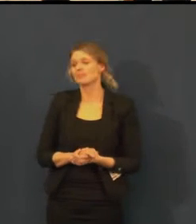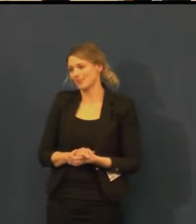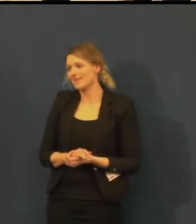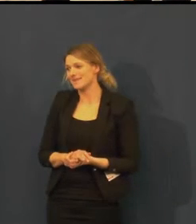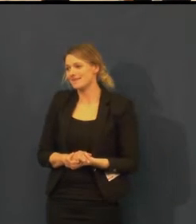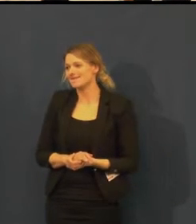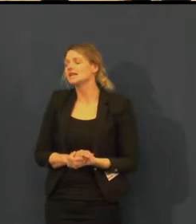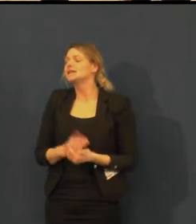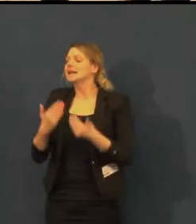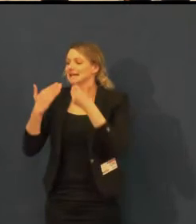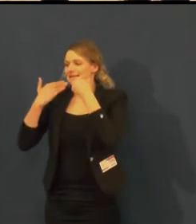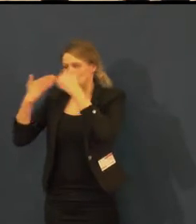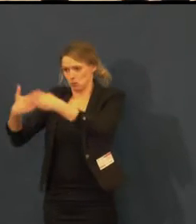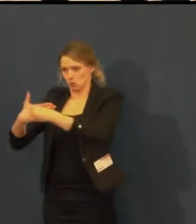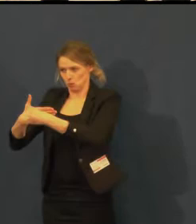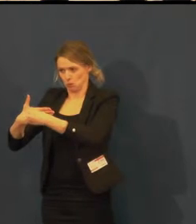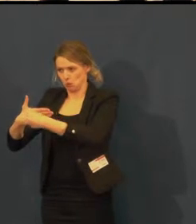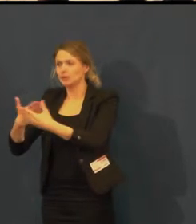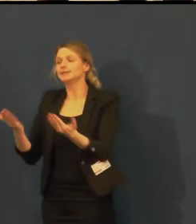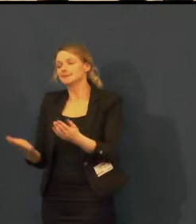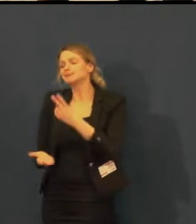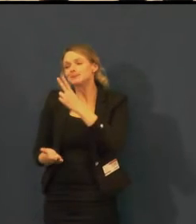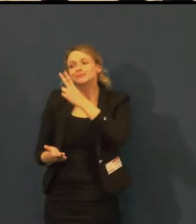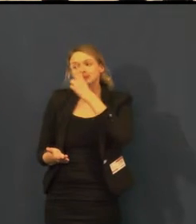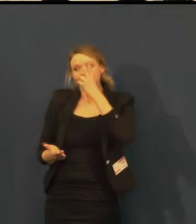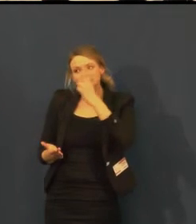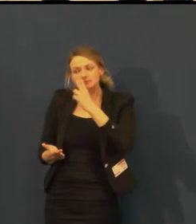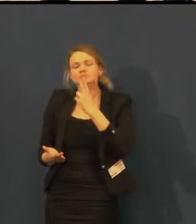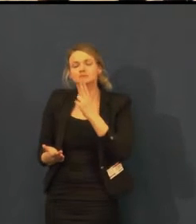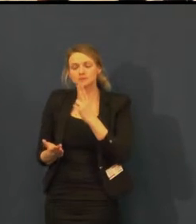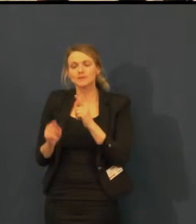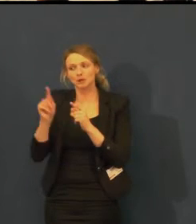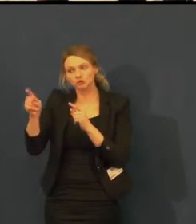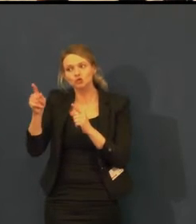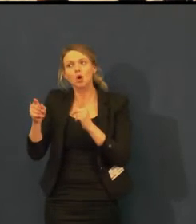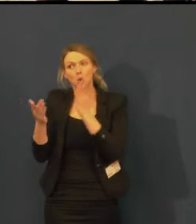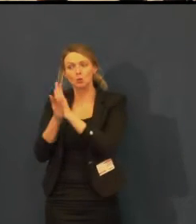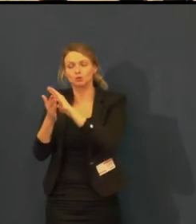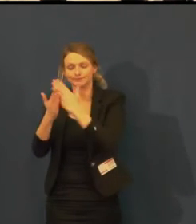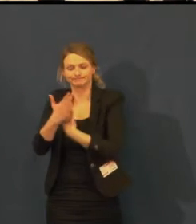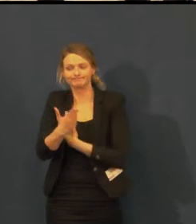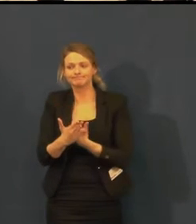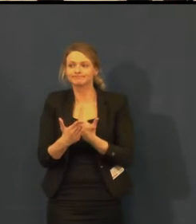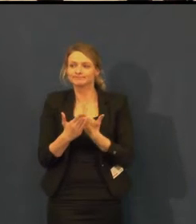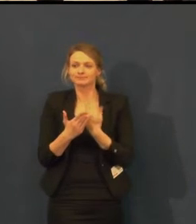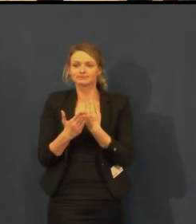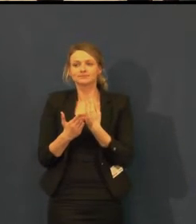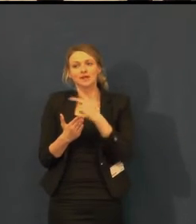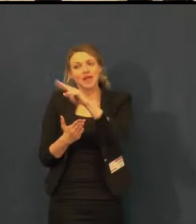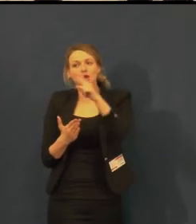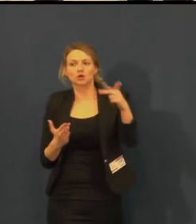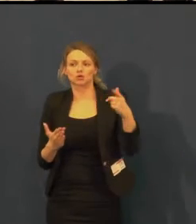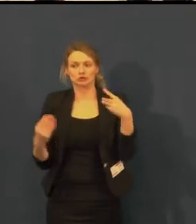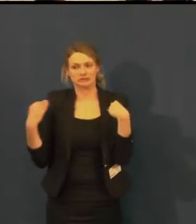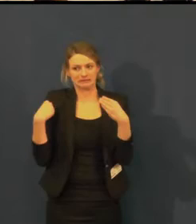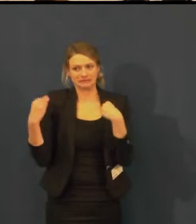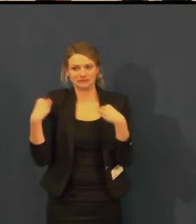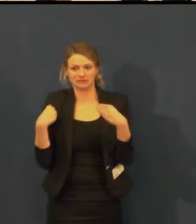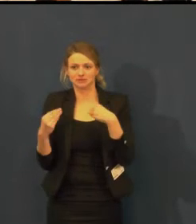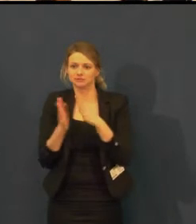My velmi děkujeme za připomínku, už se k nám dostaly takovéhle ohlasy.